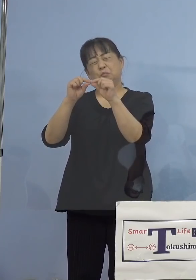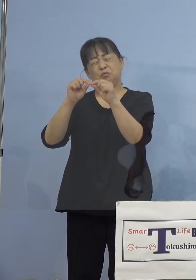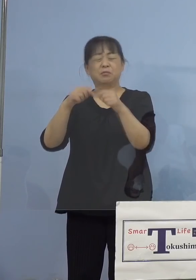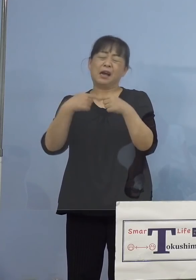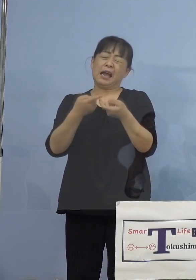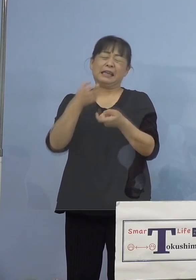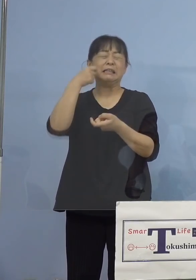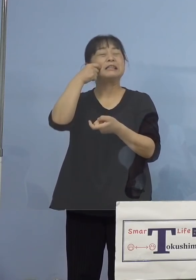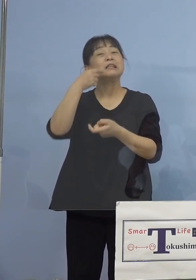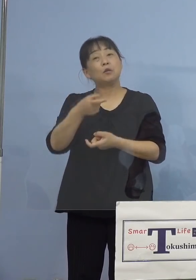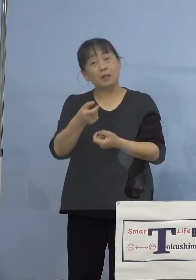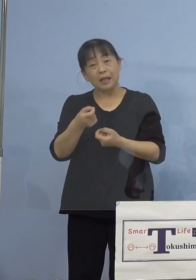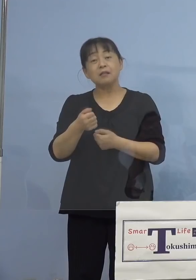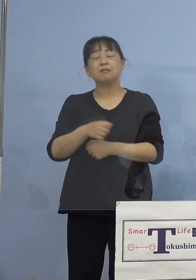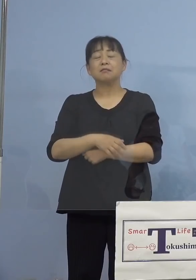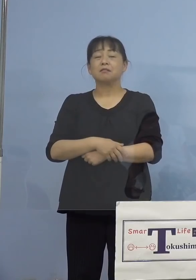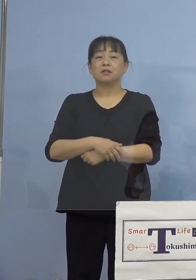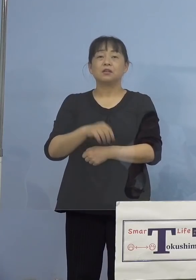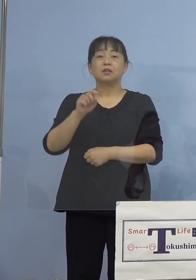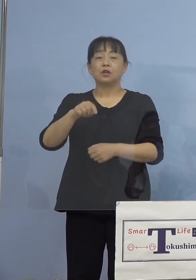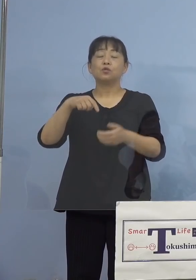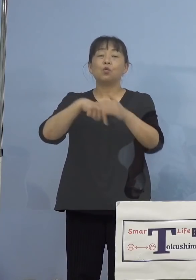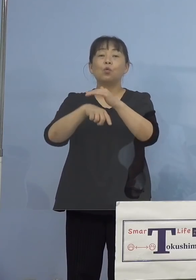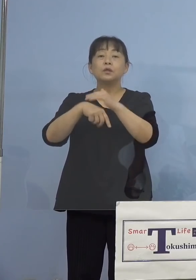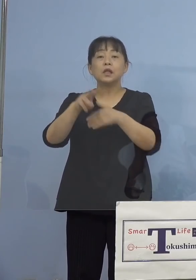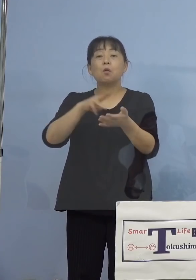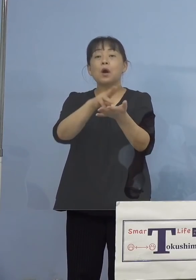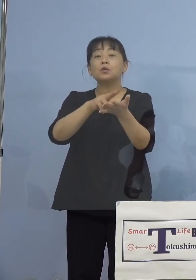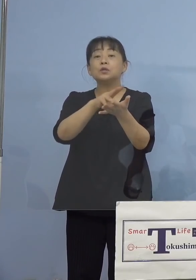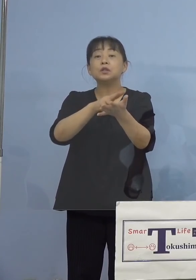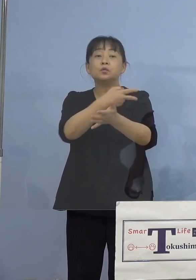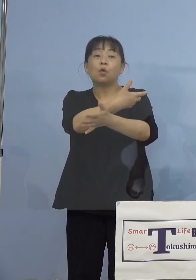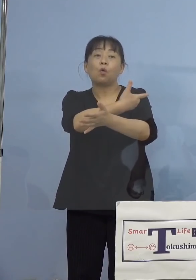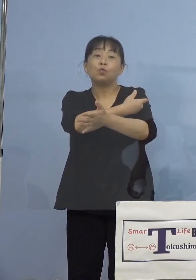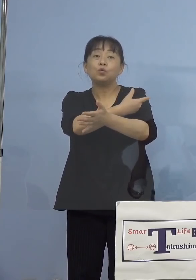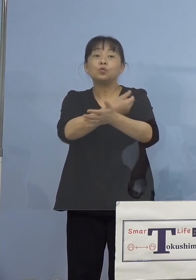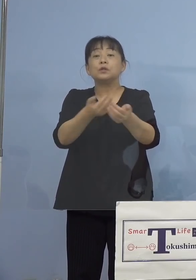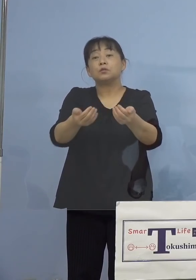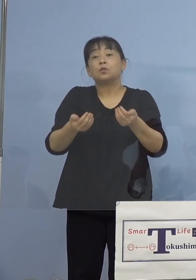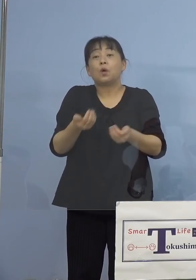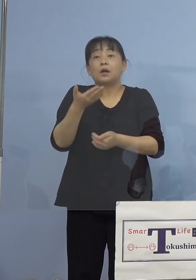それからなぜワクチンを打つ必要が あるのか、こうした素朴な質問を